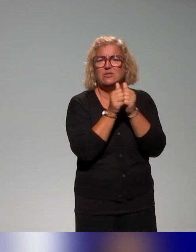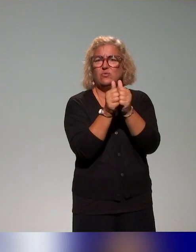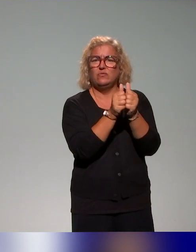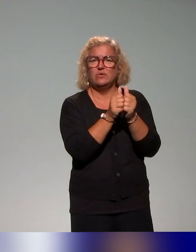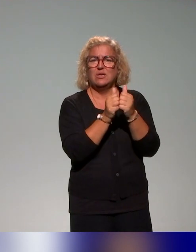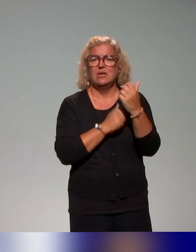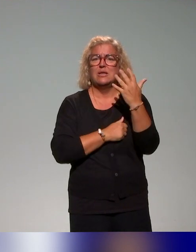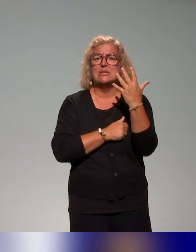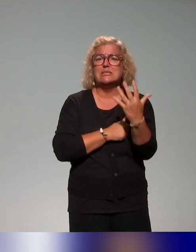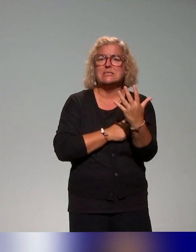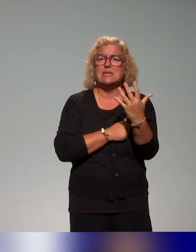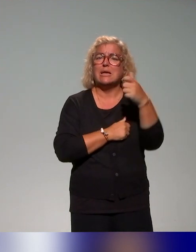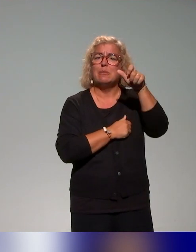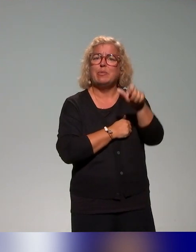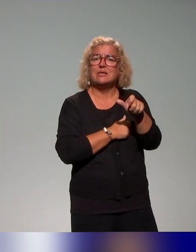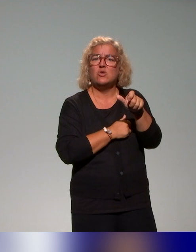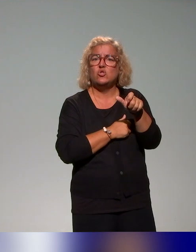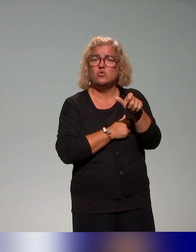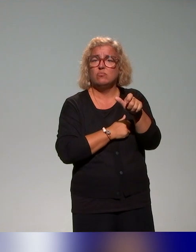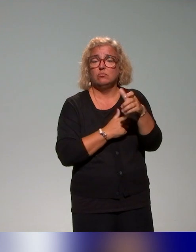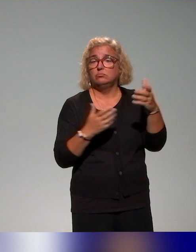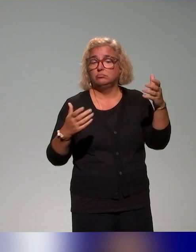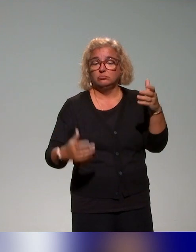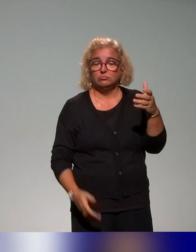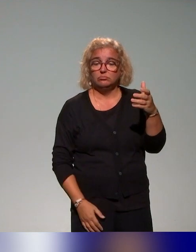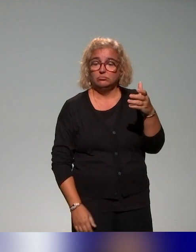pédagogiques des établissements (du Lyonnais), avec l'idée de concevoir